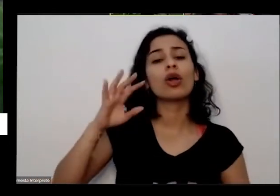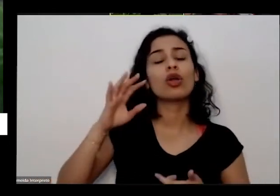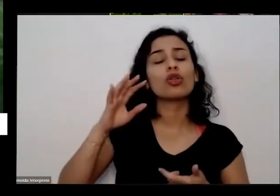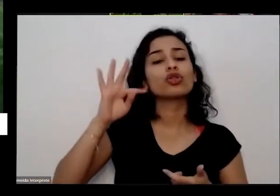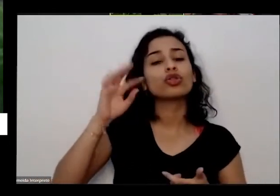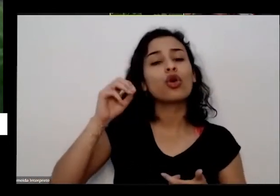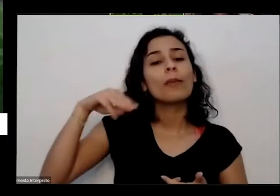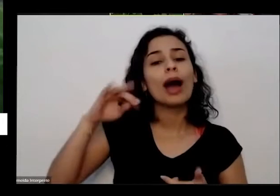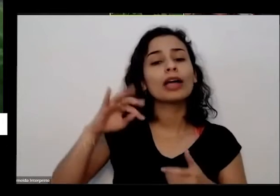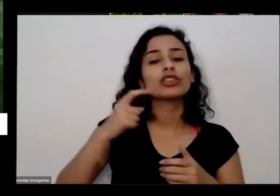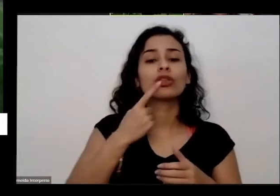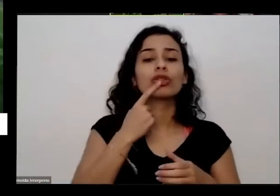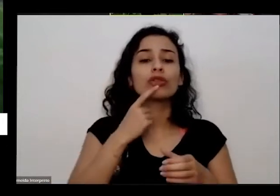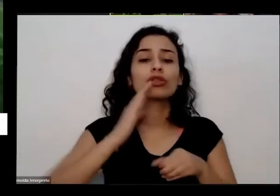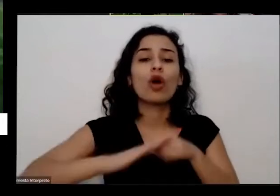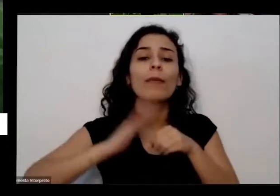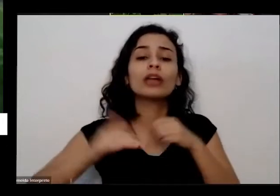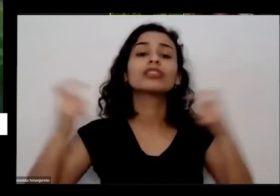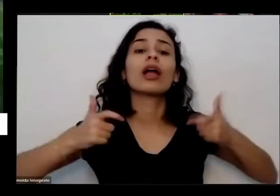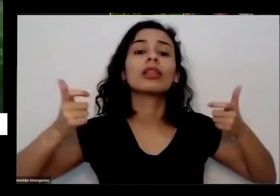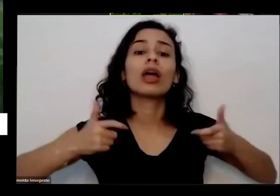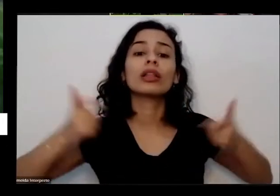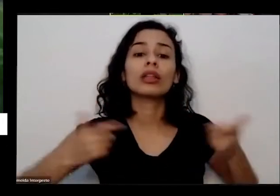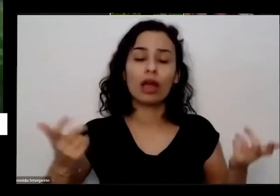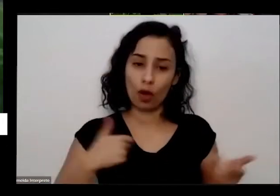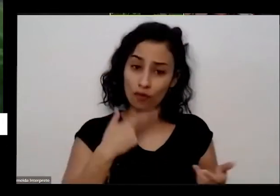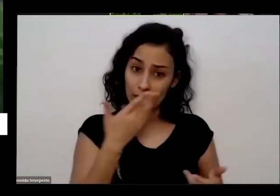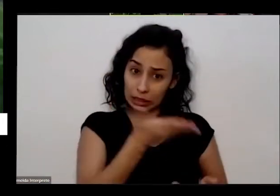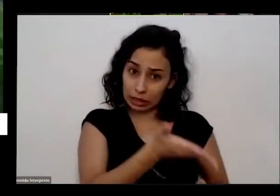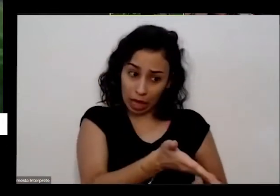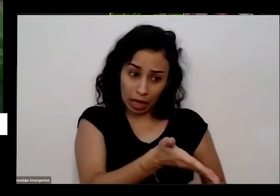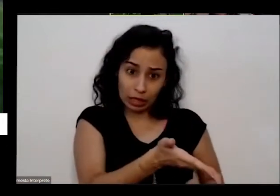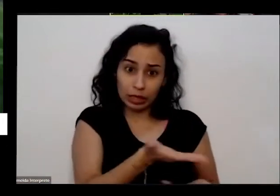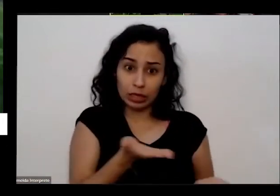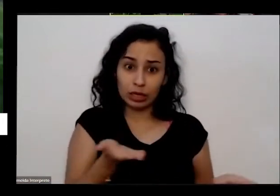hora eu fiquei com vontade de dizer mas eu não falei mas tem vontade de dizer para ele assim